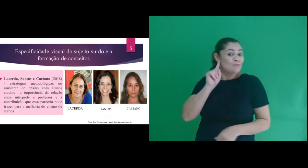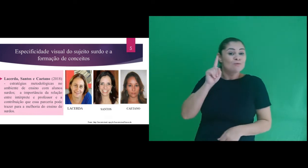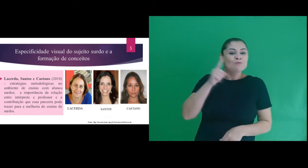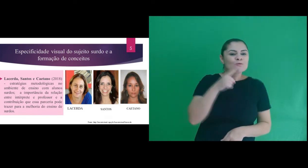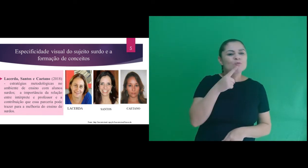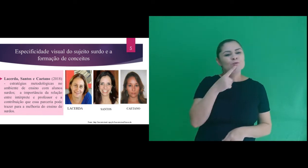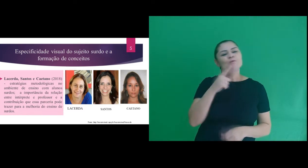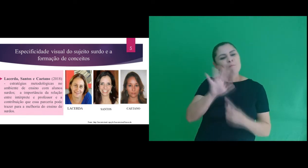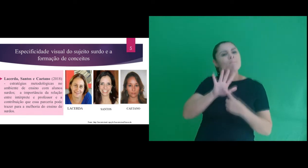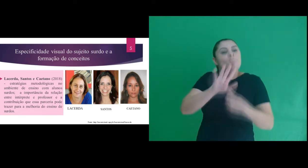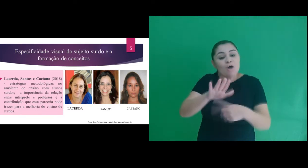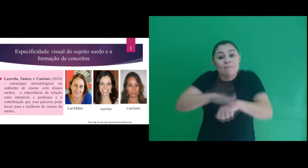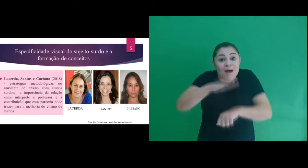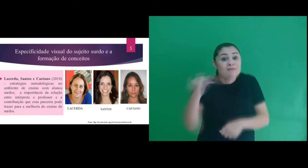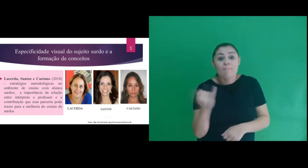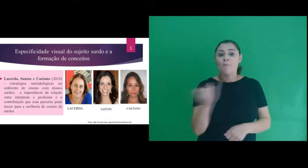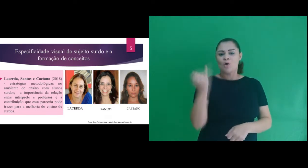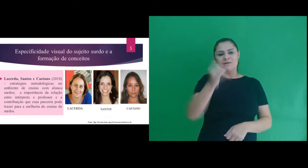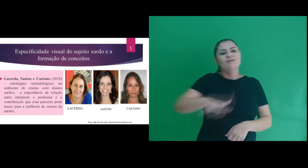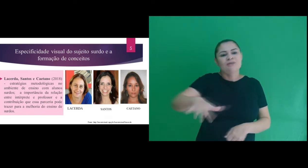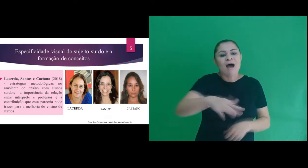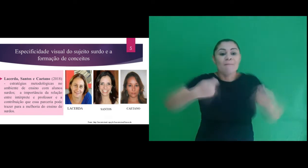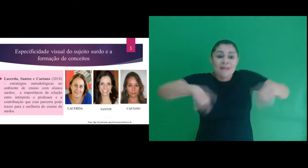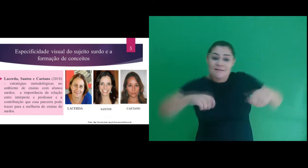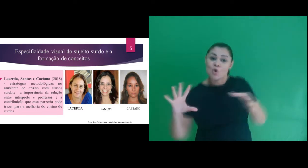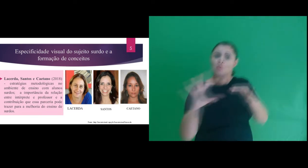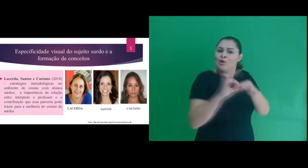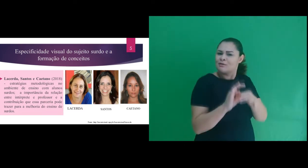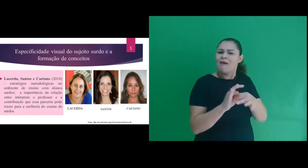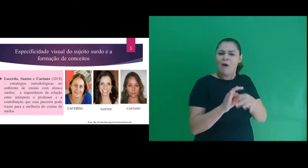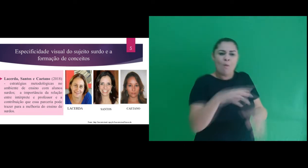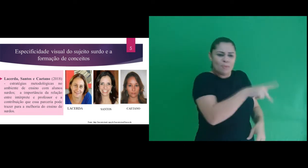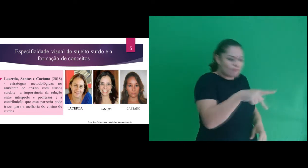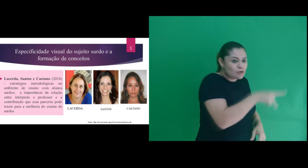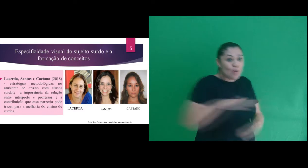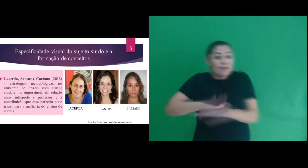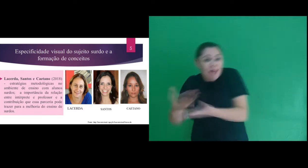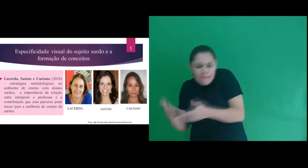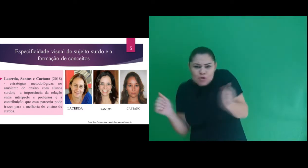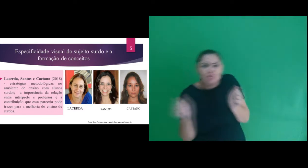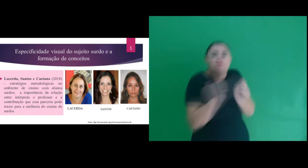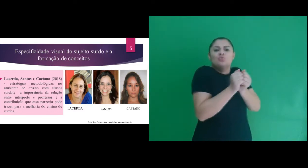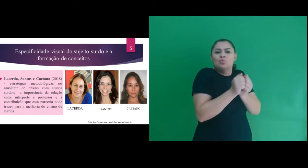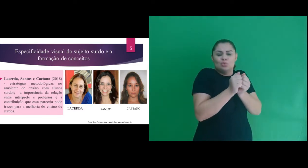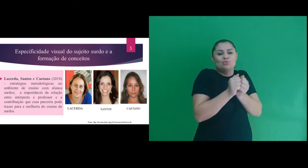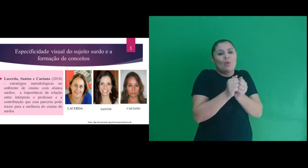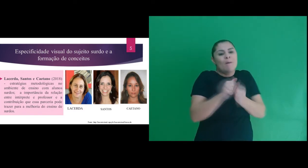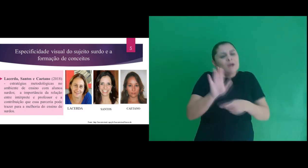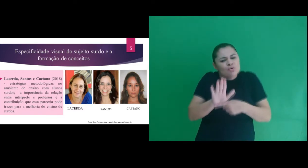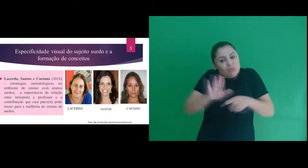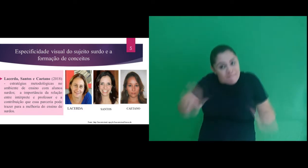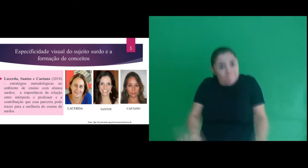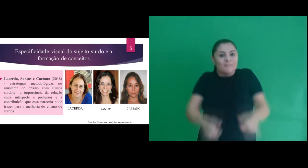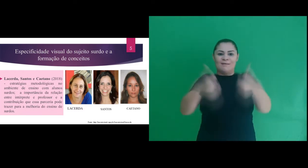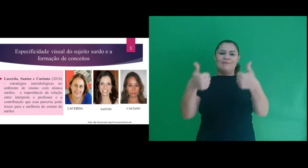em estratégias no ambiente de ensino com alunos surdos ao mostrar a importância da parceria entre